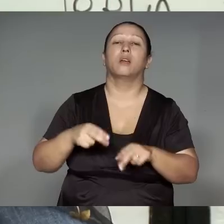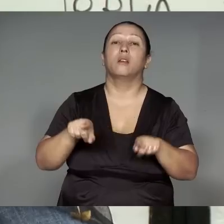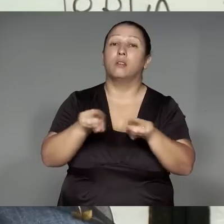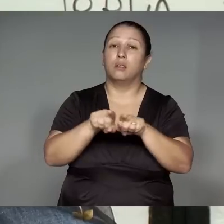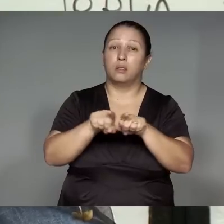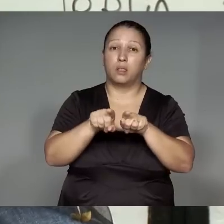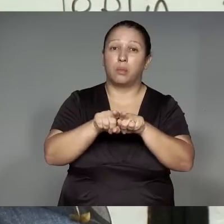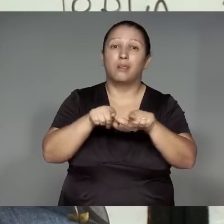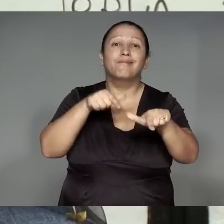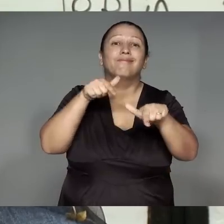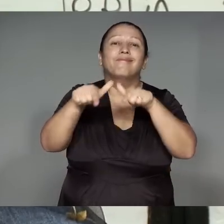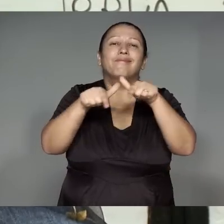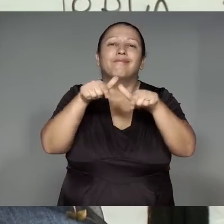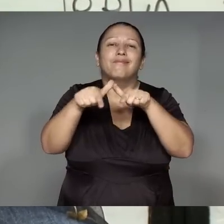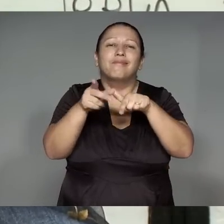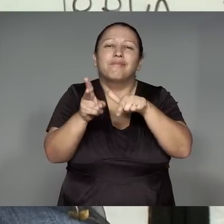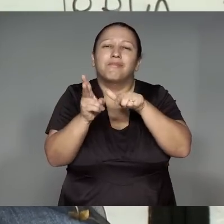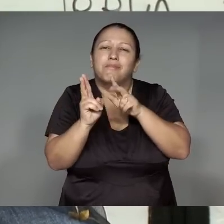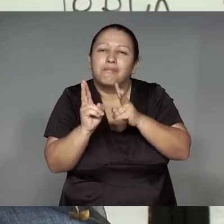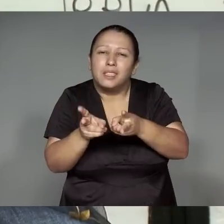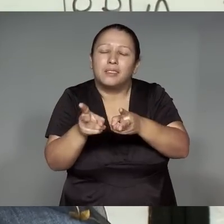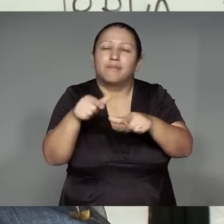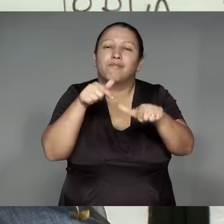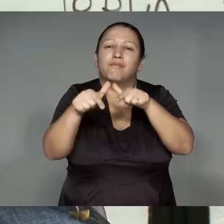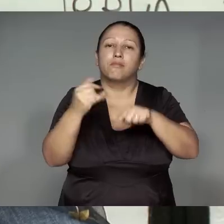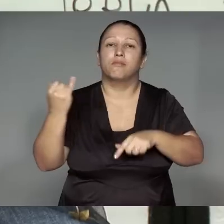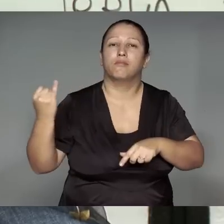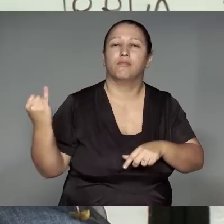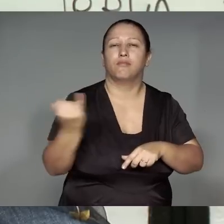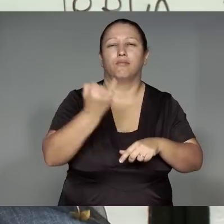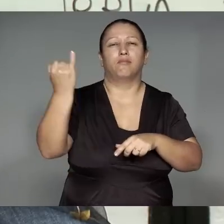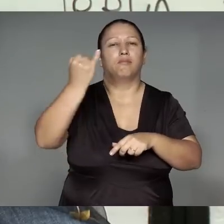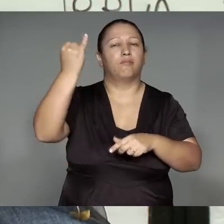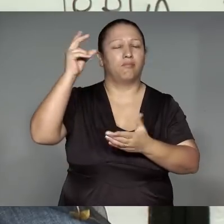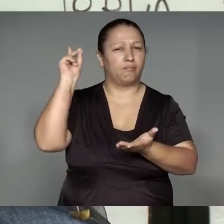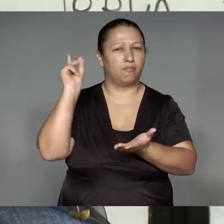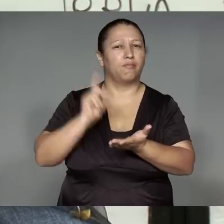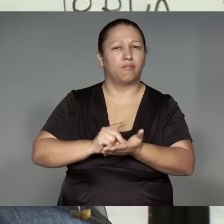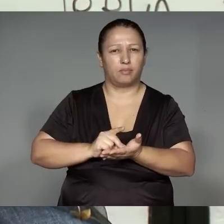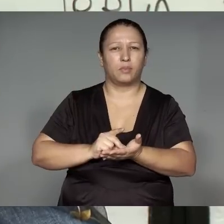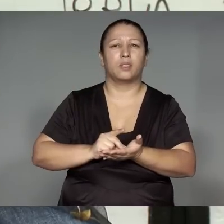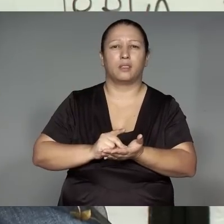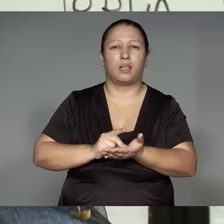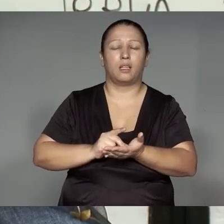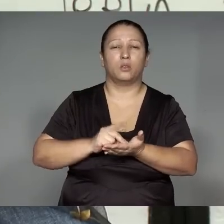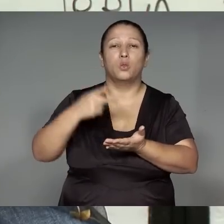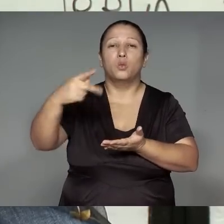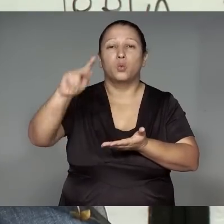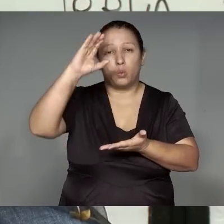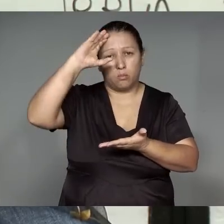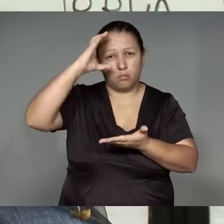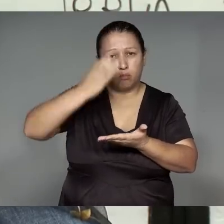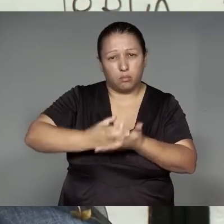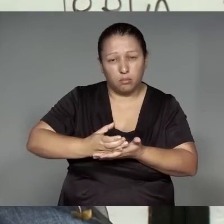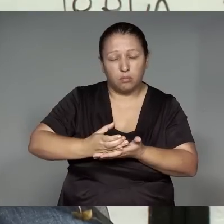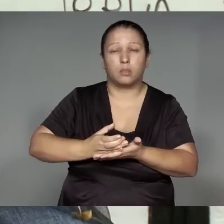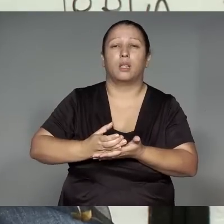iporawykytawa ikatu ma’e͂a, ’ang imo’ypym ’ang, itetsia totoram imokotara